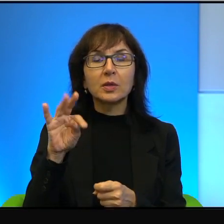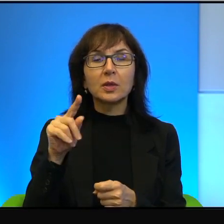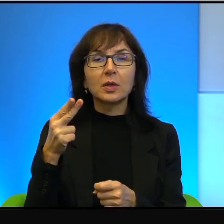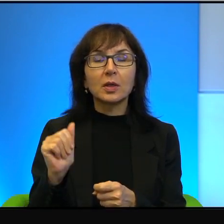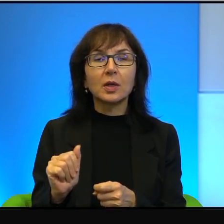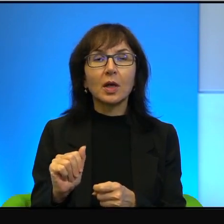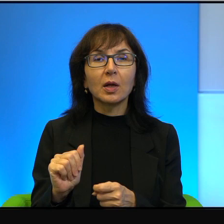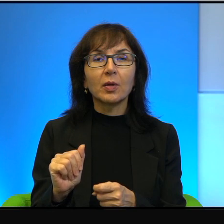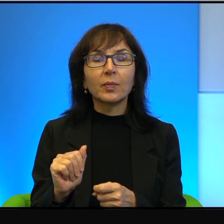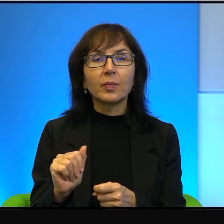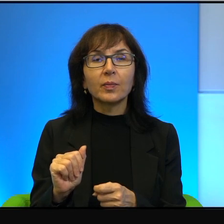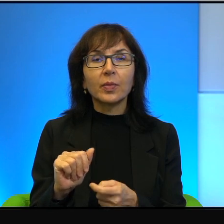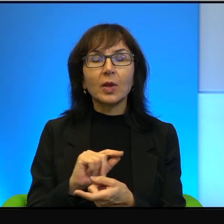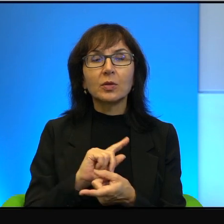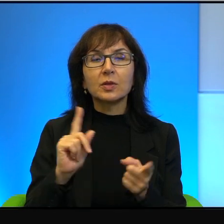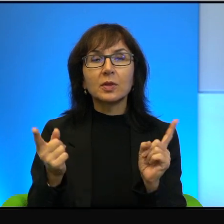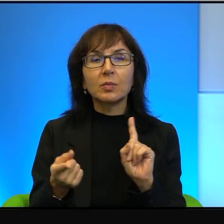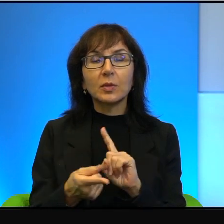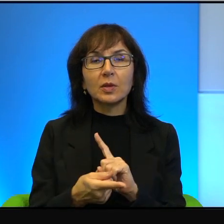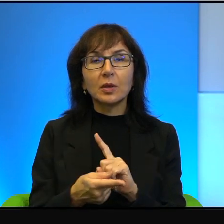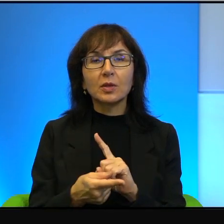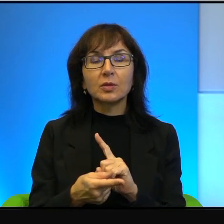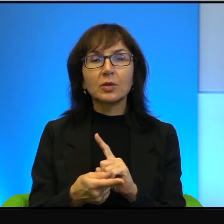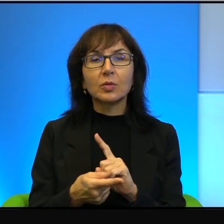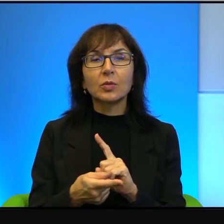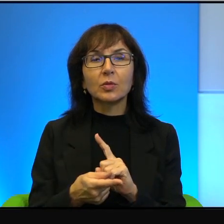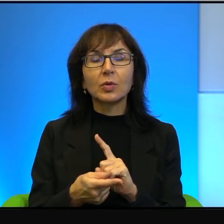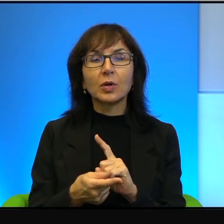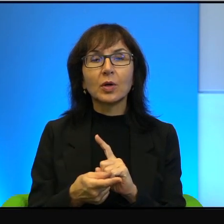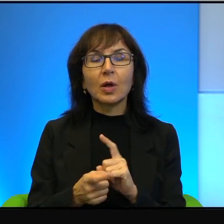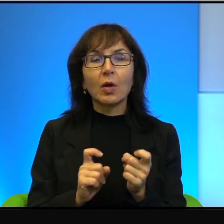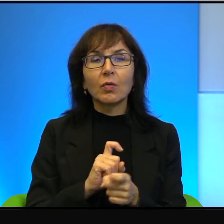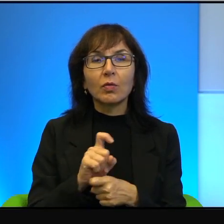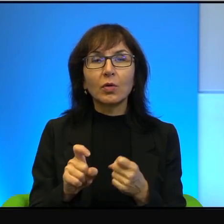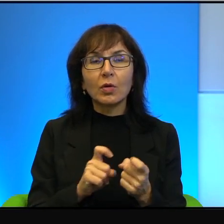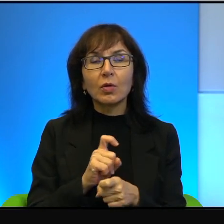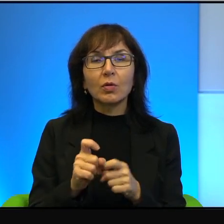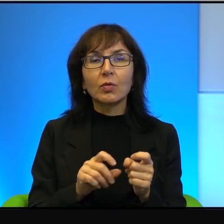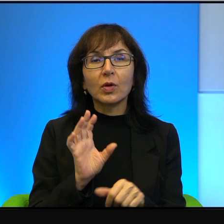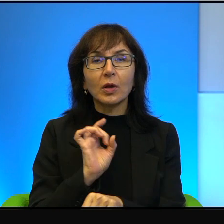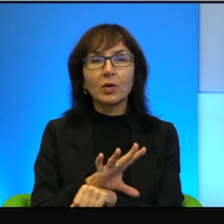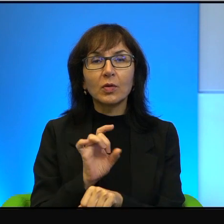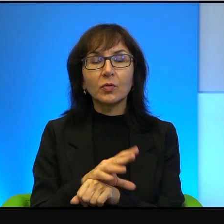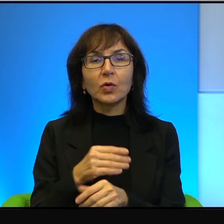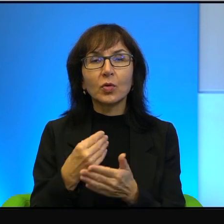niestety zamienia się, zamienia się w konflikt krwawy i kosztuje ludzkie życie,